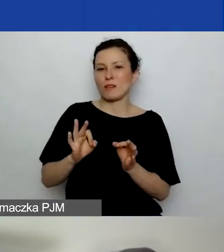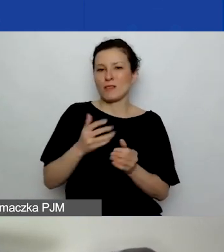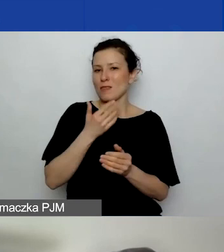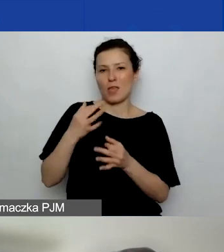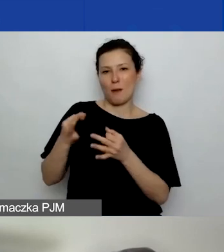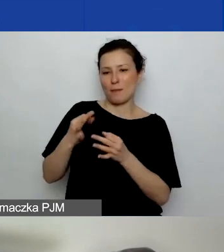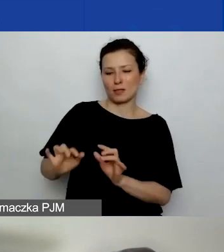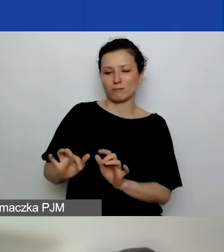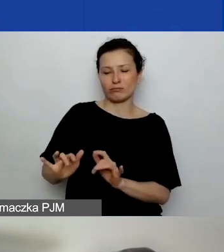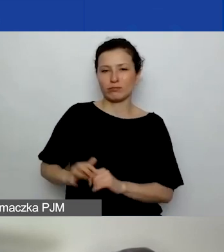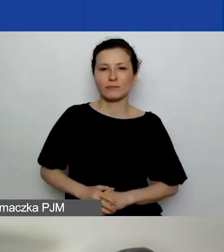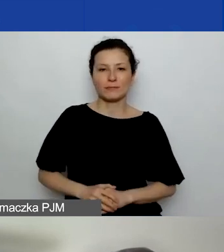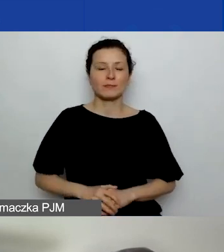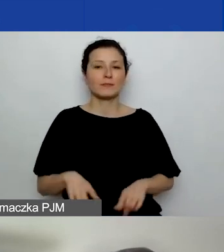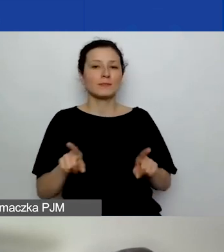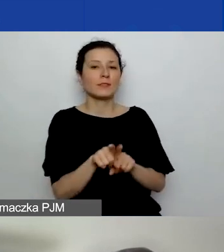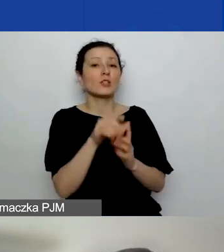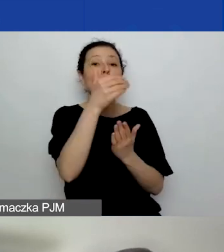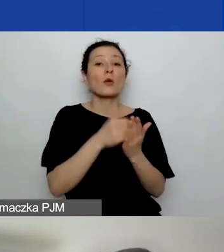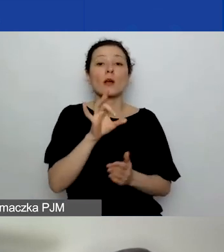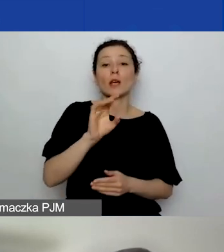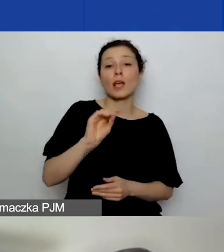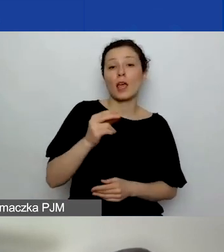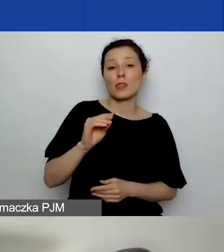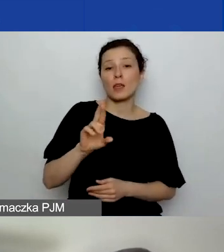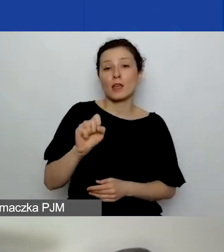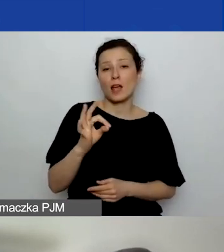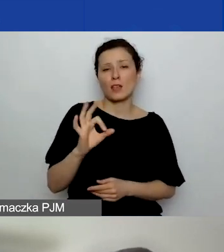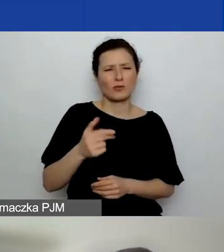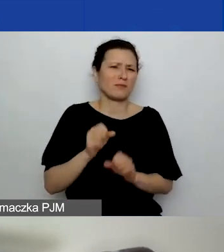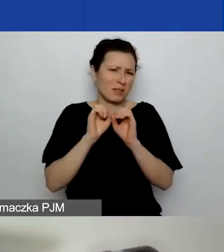Też generator jest dosyć jasnym, przyjaznym narzędziem.